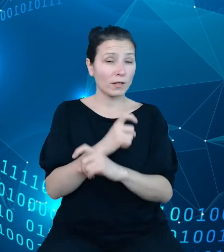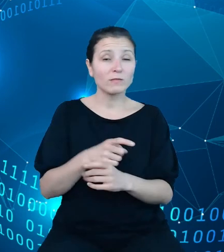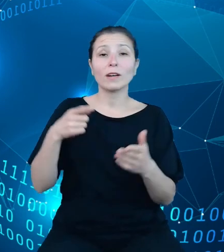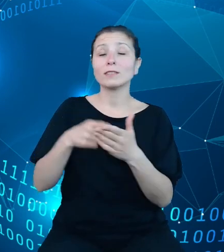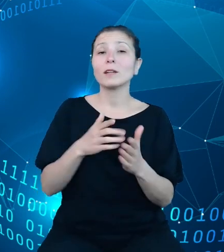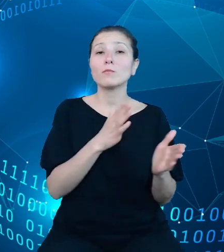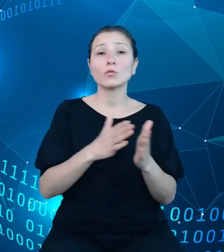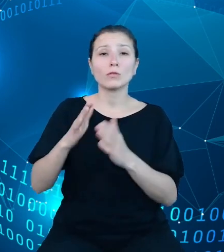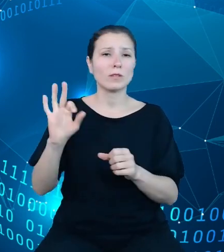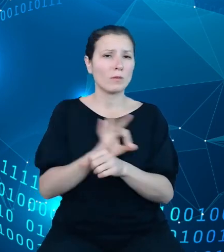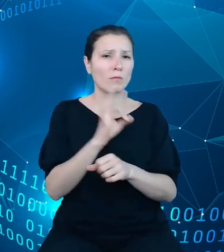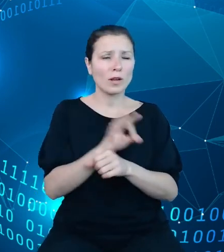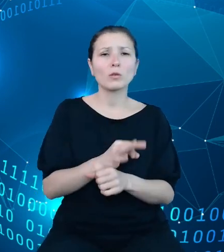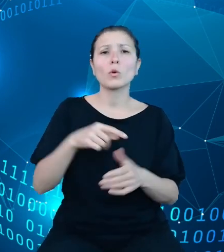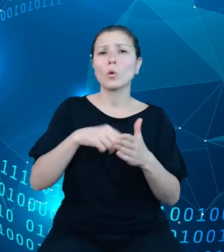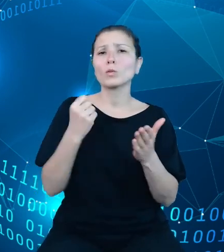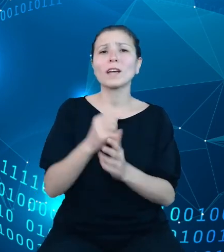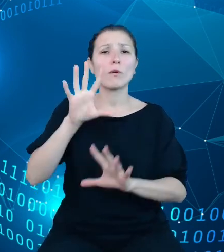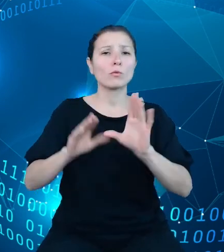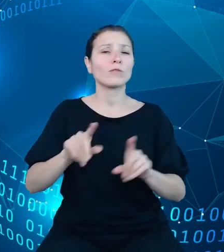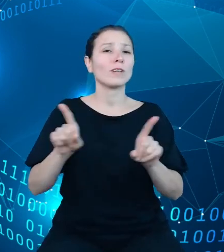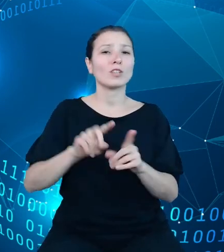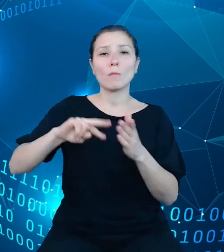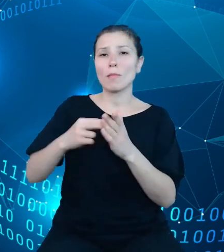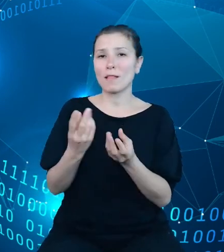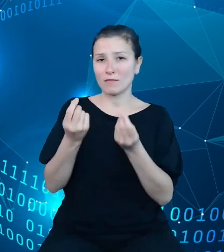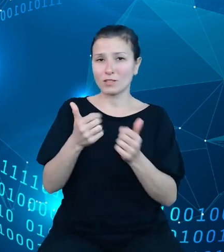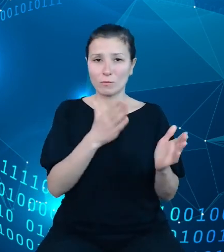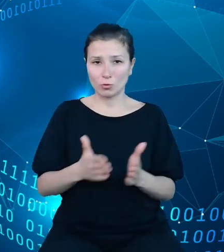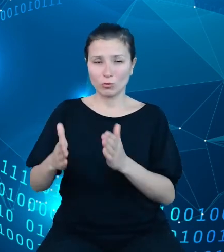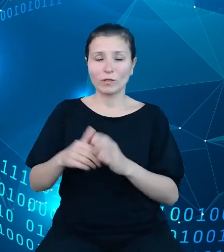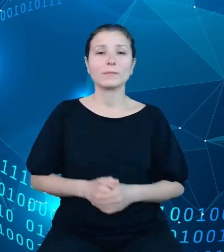budżetowej oraz planu finansowego. Wykonywania budżetu państwa